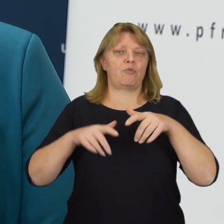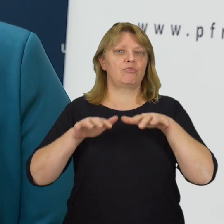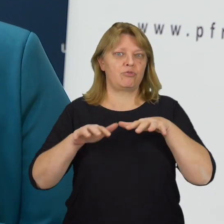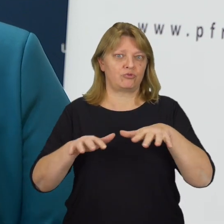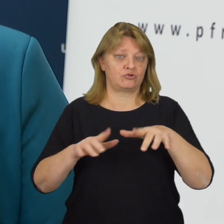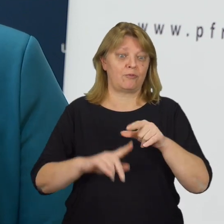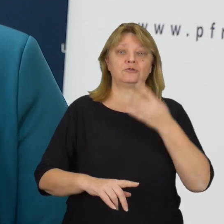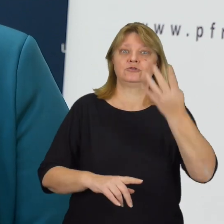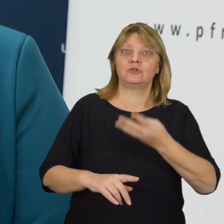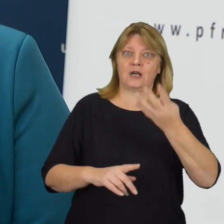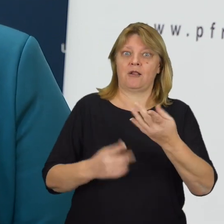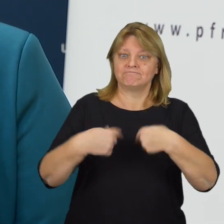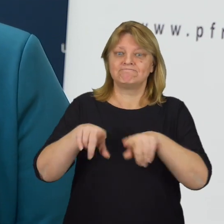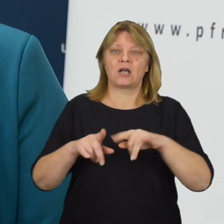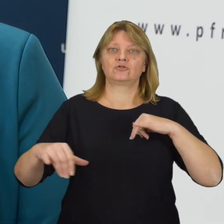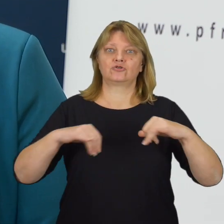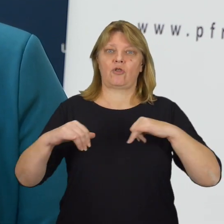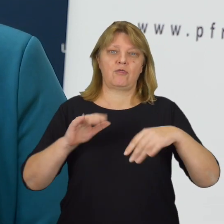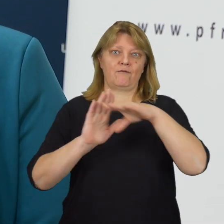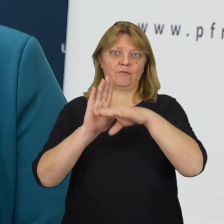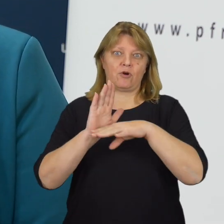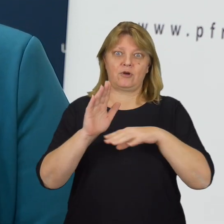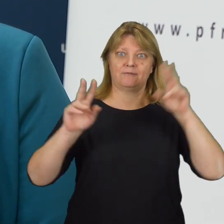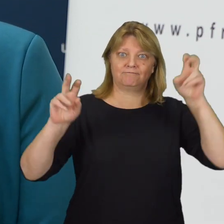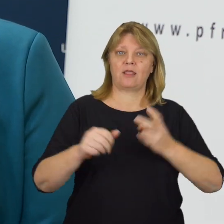Od ponad czterech lat realizujemy rządowy program „Dostępność Plus”.